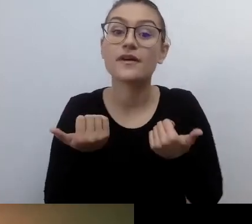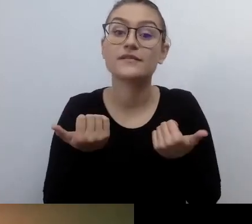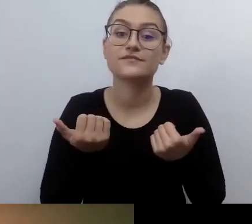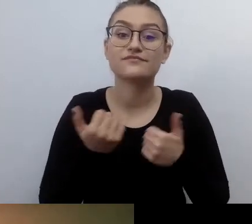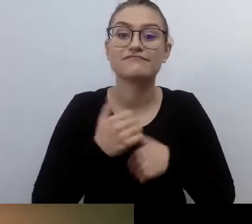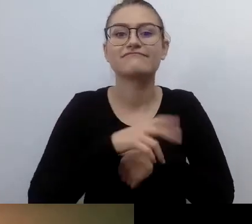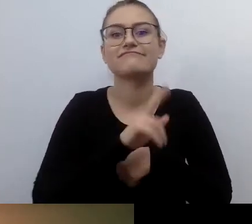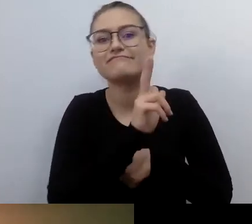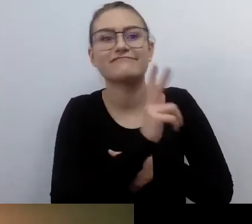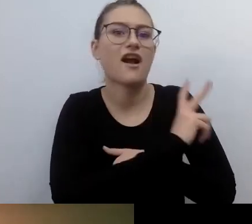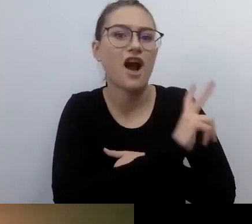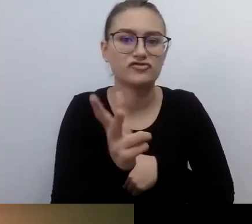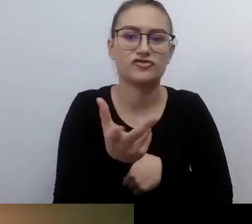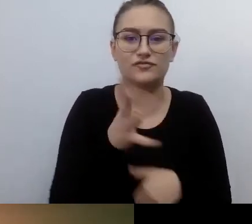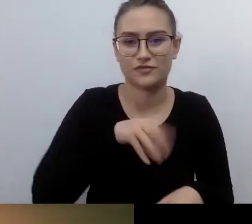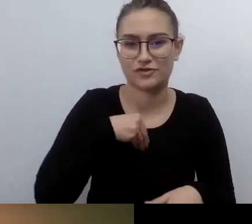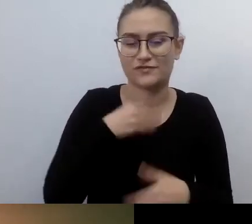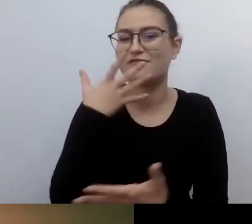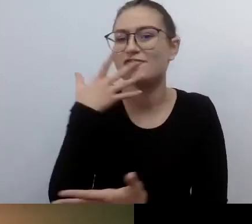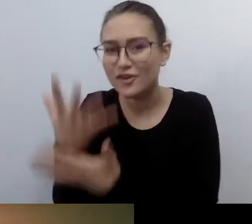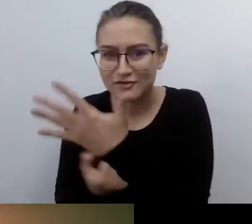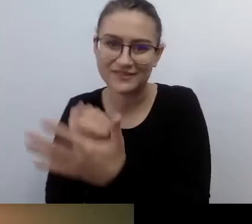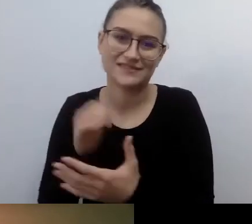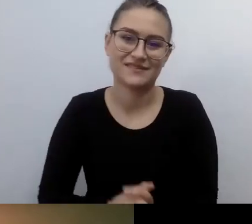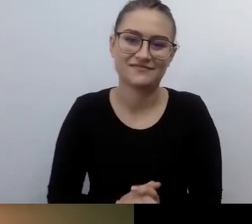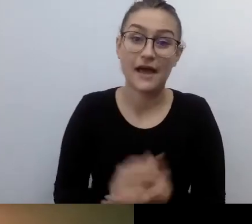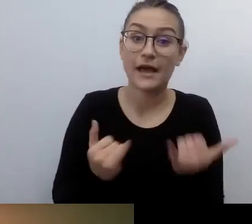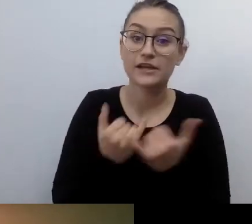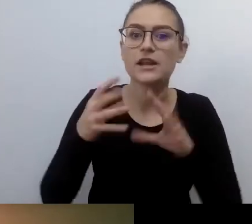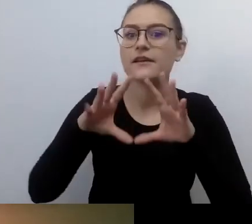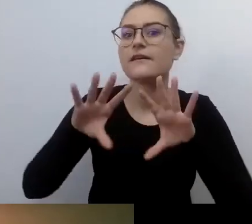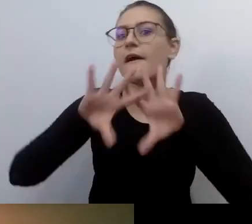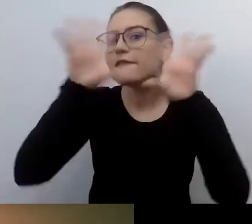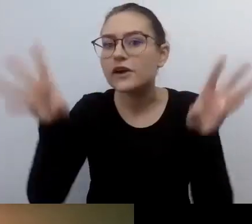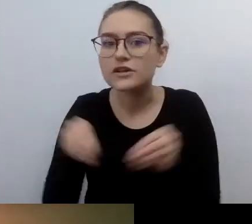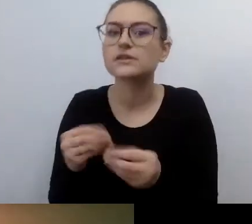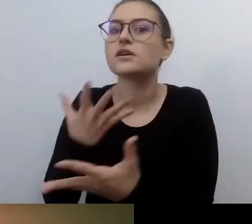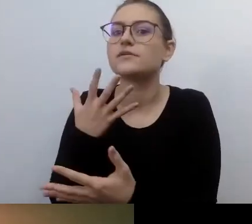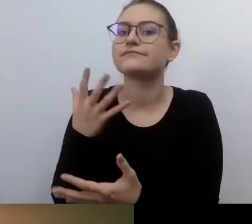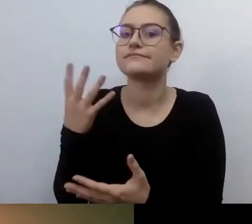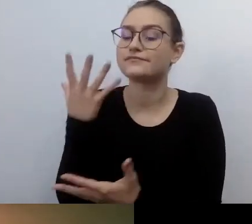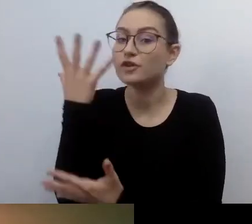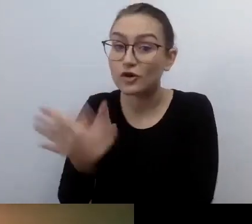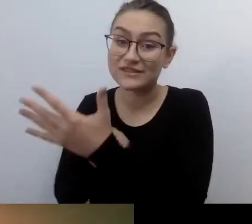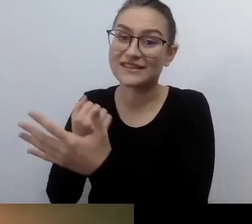Jeśli nie ze wszystkiego, to z tak dużej liczby elementów tego świata, które da radę udostępnić.